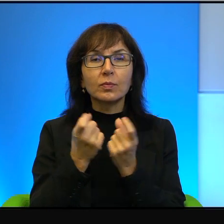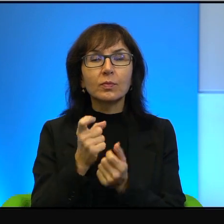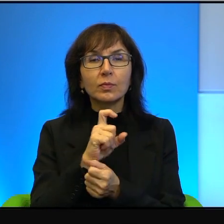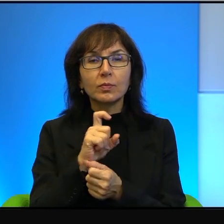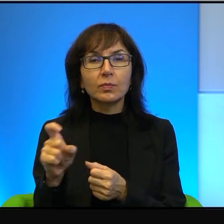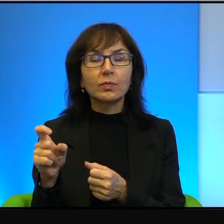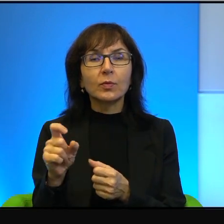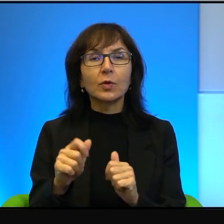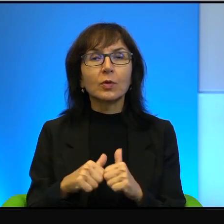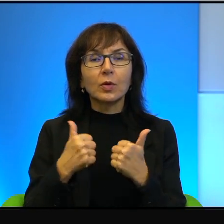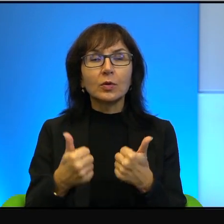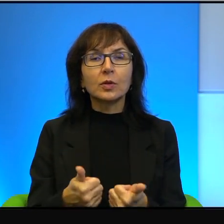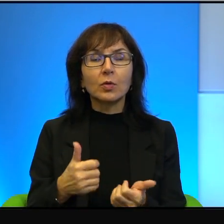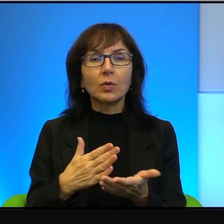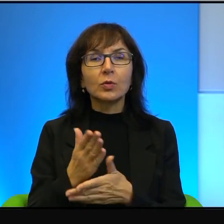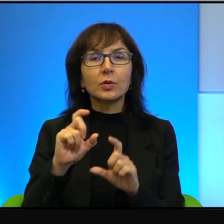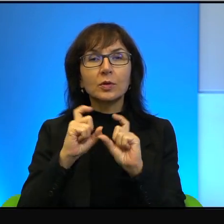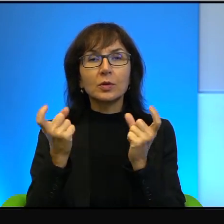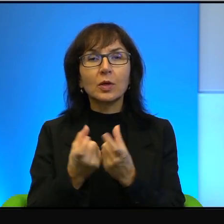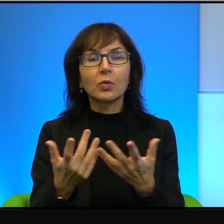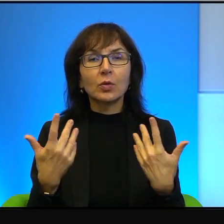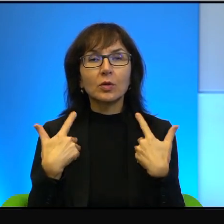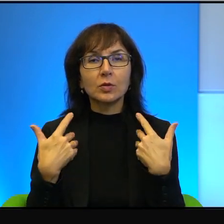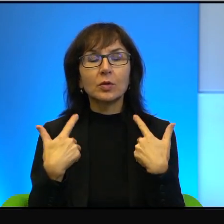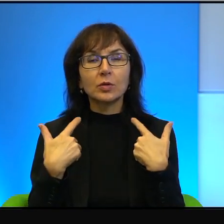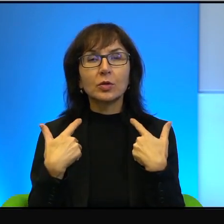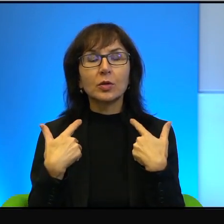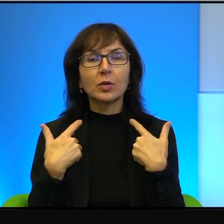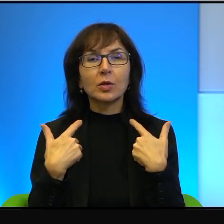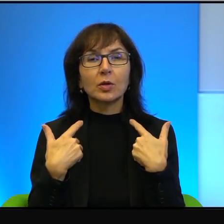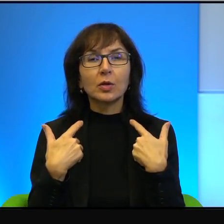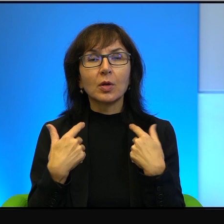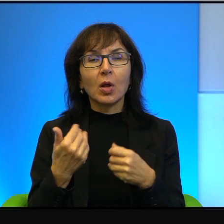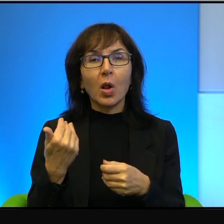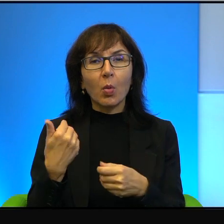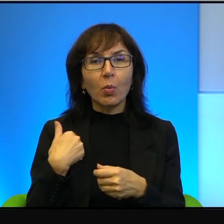przez całe życie, choć również był frontowym żołnierzem w dwóch wojnach,